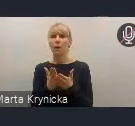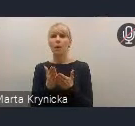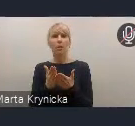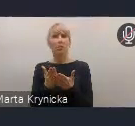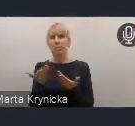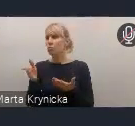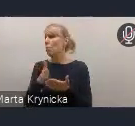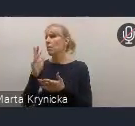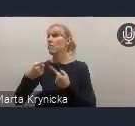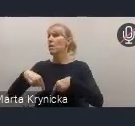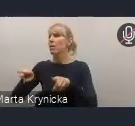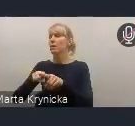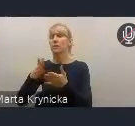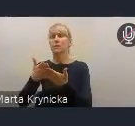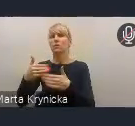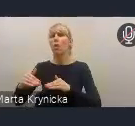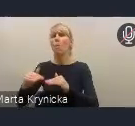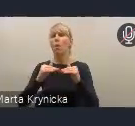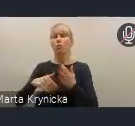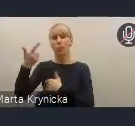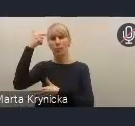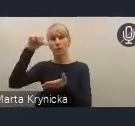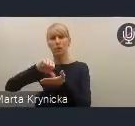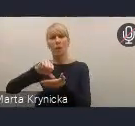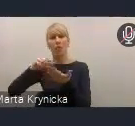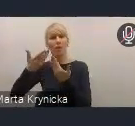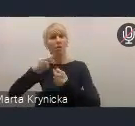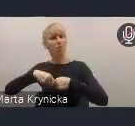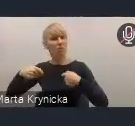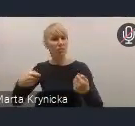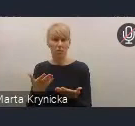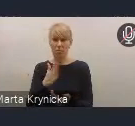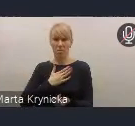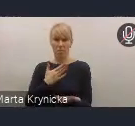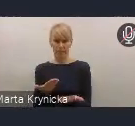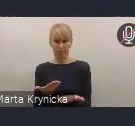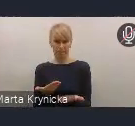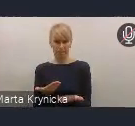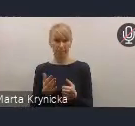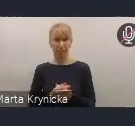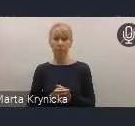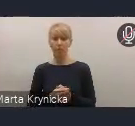z poziomu centralnego programowanych rozwiązań. My tę Radę Wykonawczą widzimy przede wszystkim